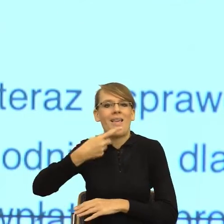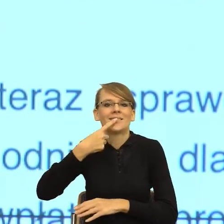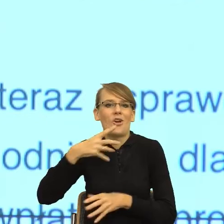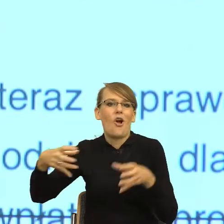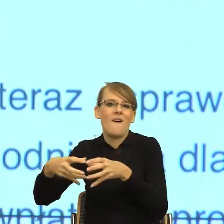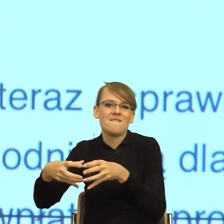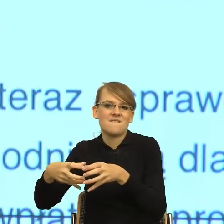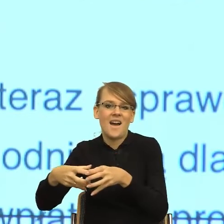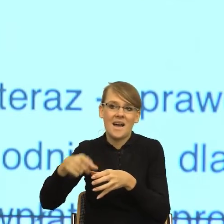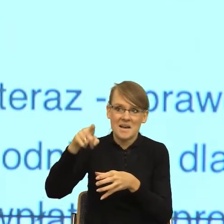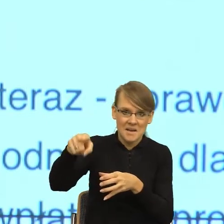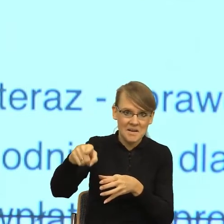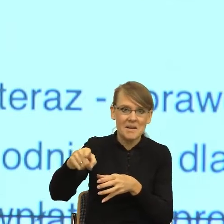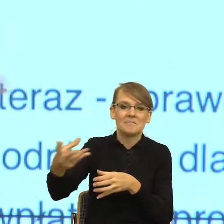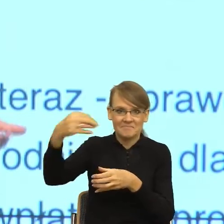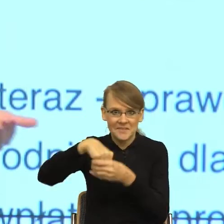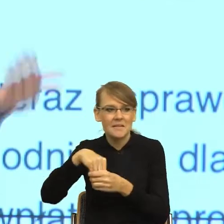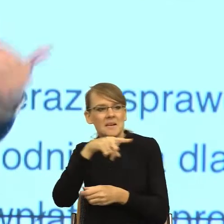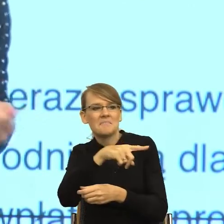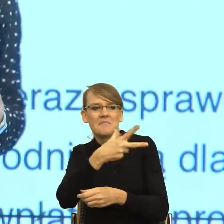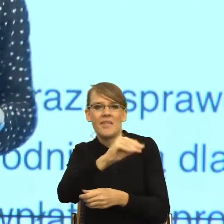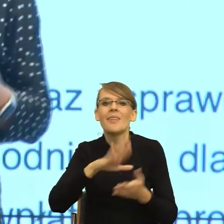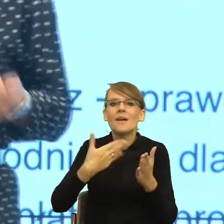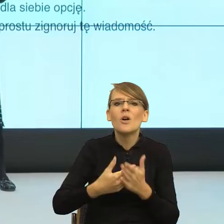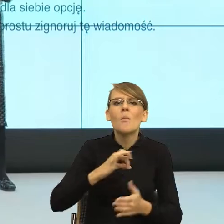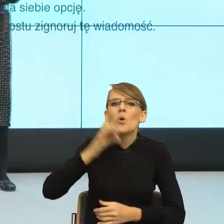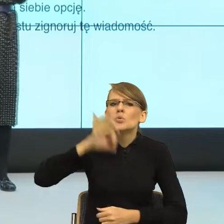To znaczy jak zapytałam moją córkę, co oznacza określenie "xD", powiedziała